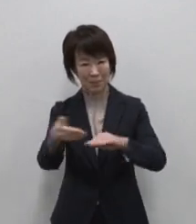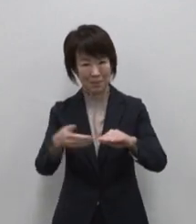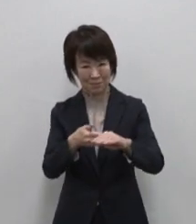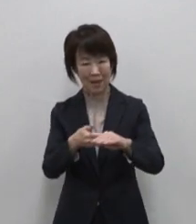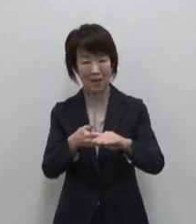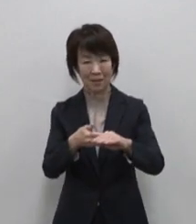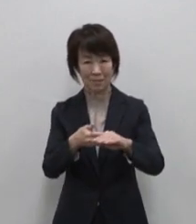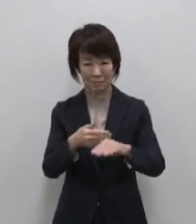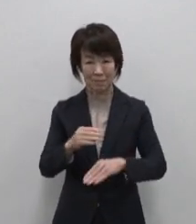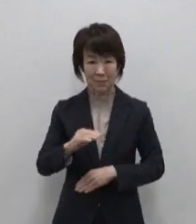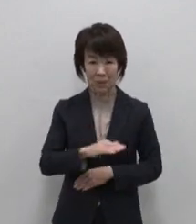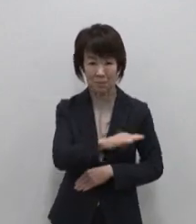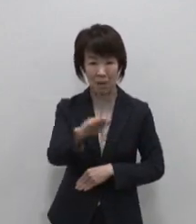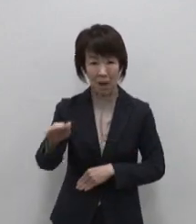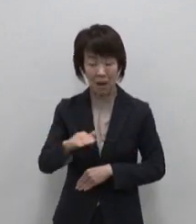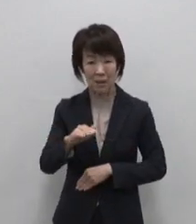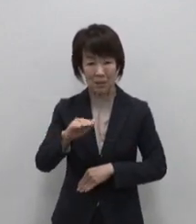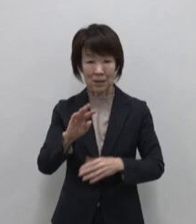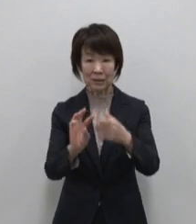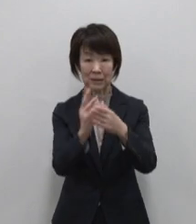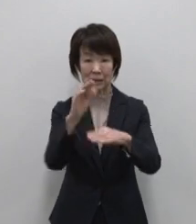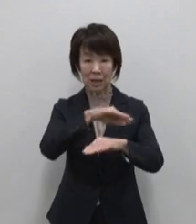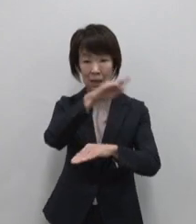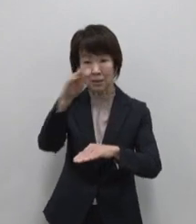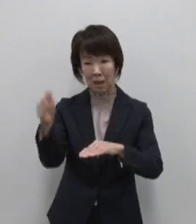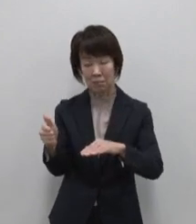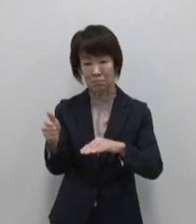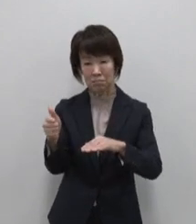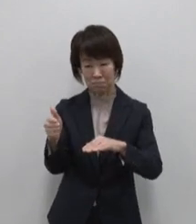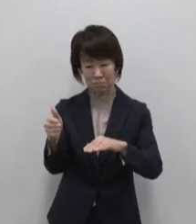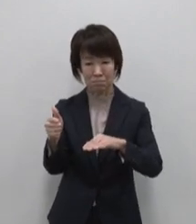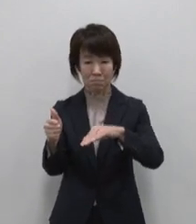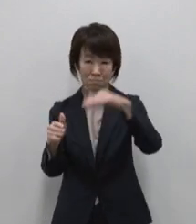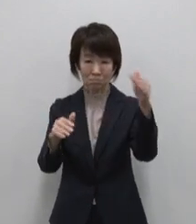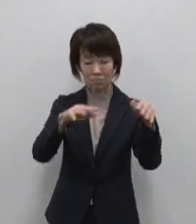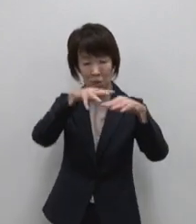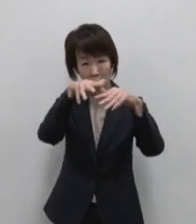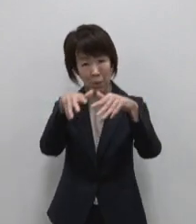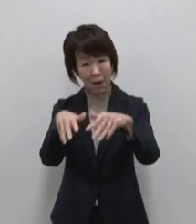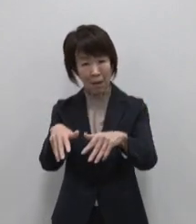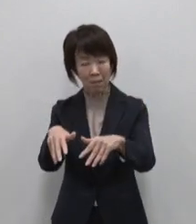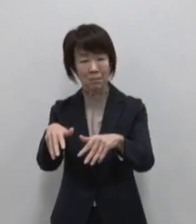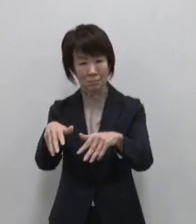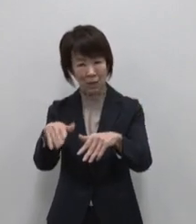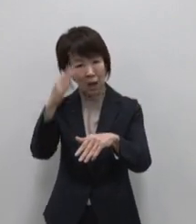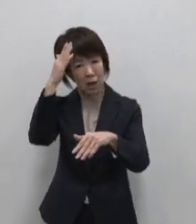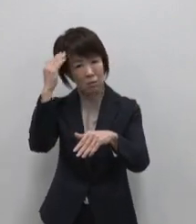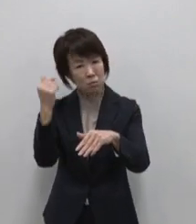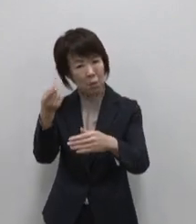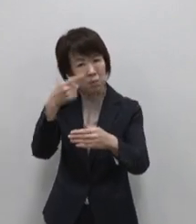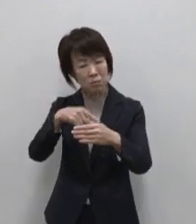島全体が活火山で複数の火山が 織りなす溶岩や黒い裏砂漠の景色など